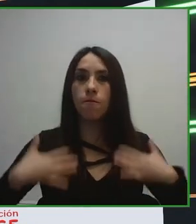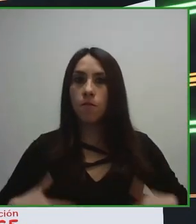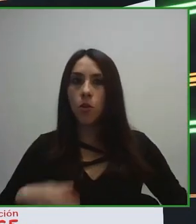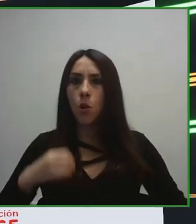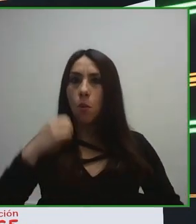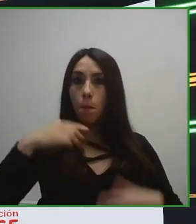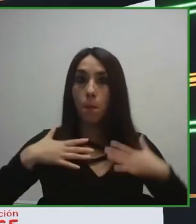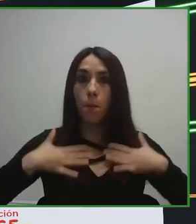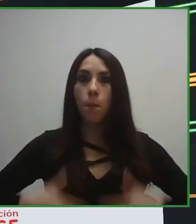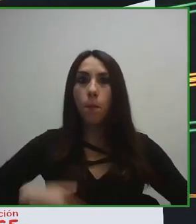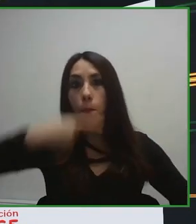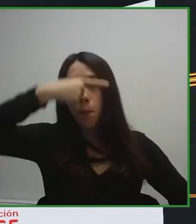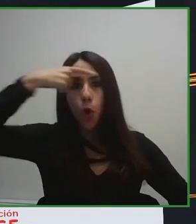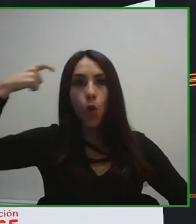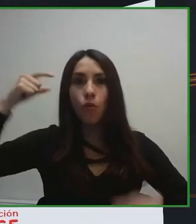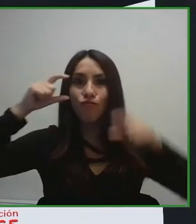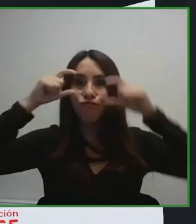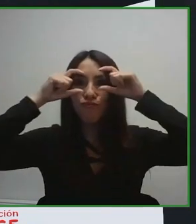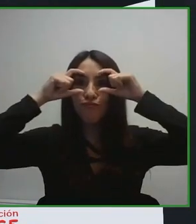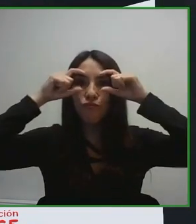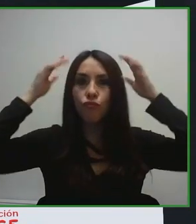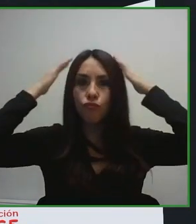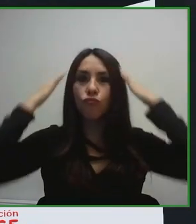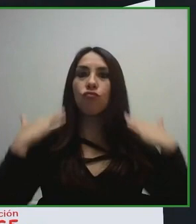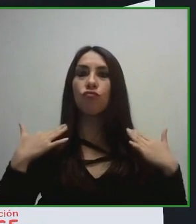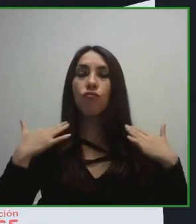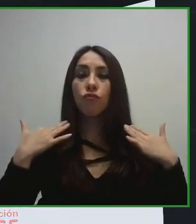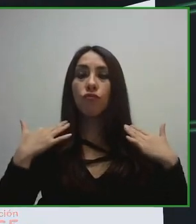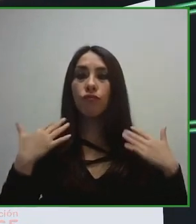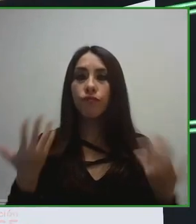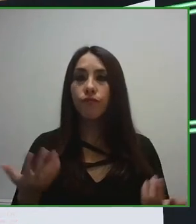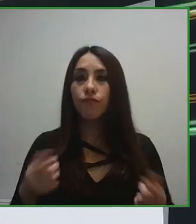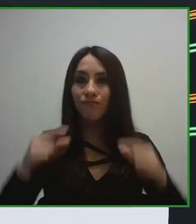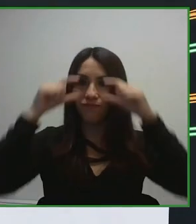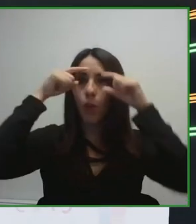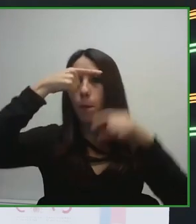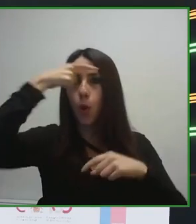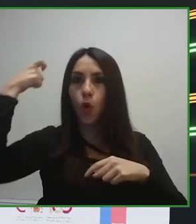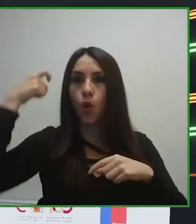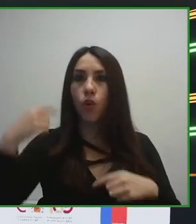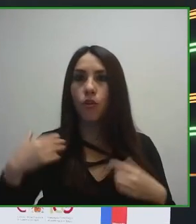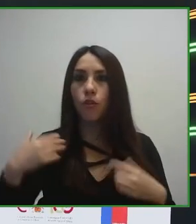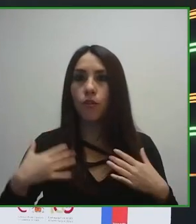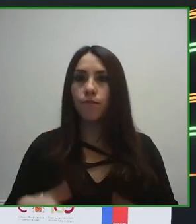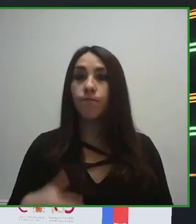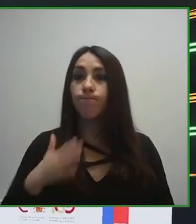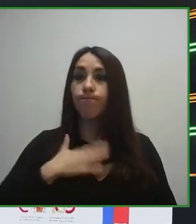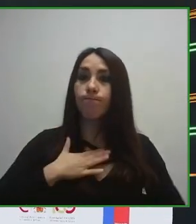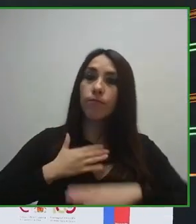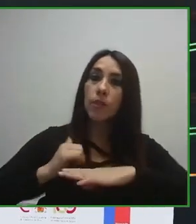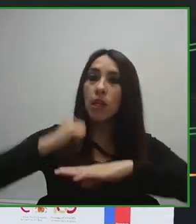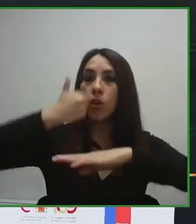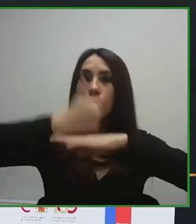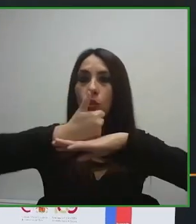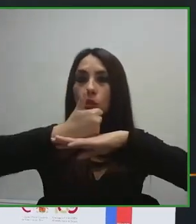sido el desarrollo de una ISO, de una norma, de un estándar internacional de turismo, de